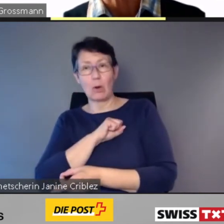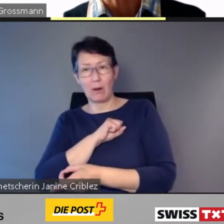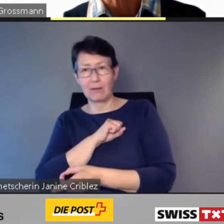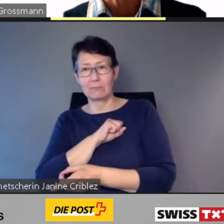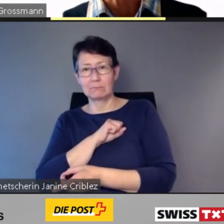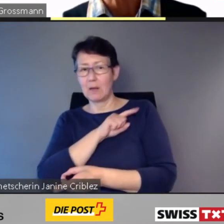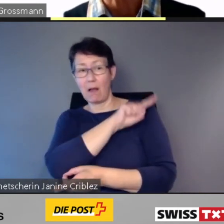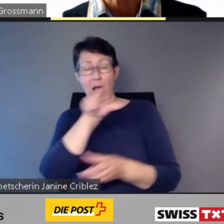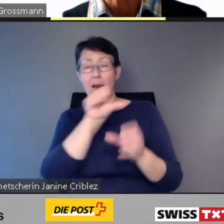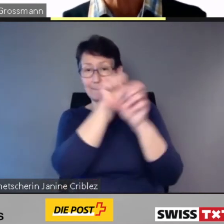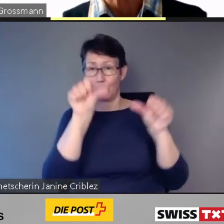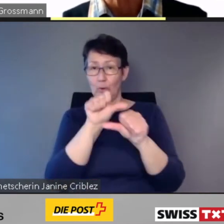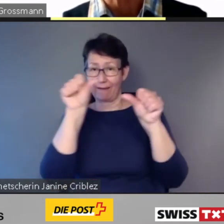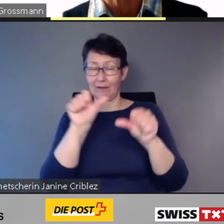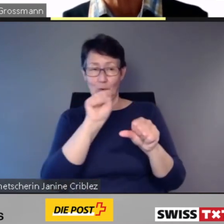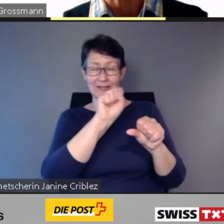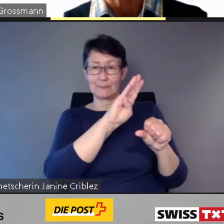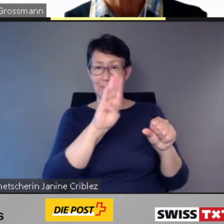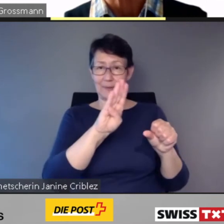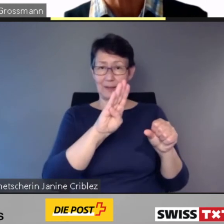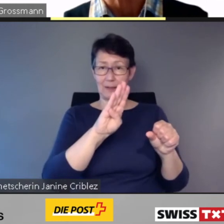Bei allen Projekten, die die SBB seither realisiert hat, seit 2013,